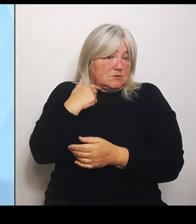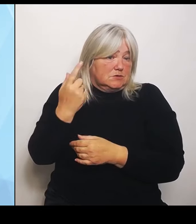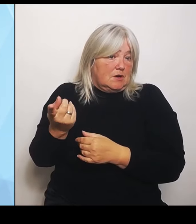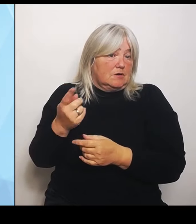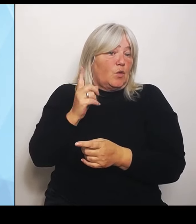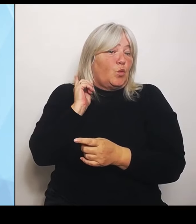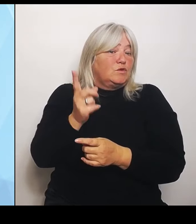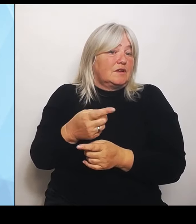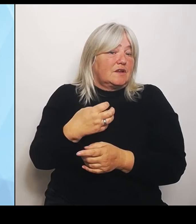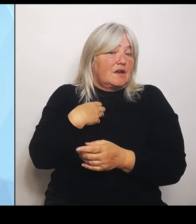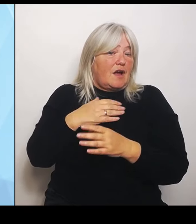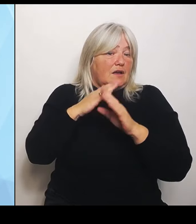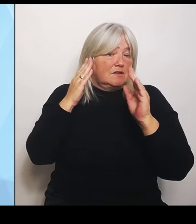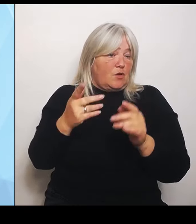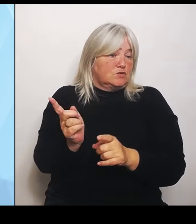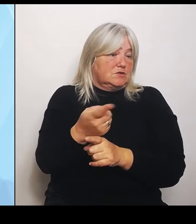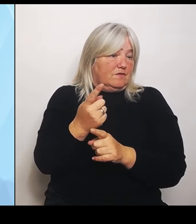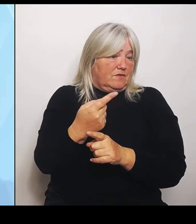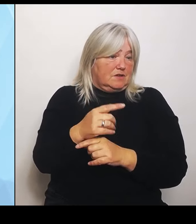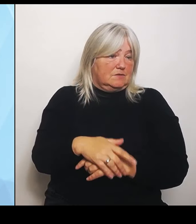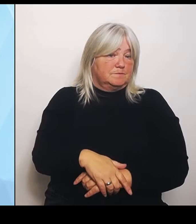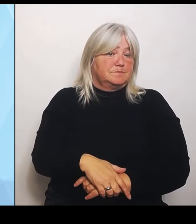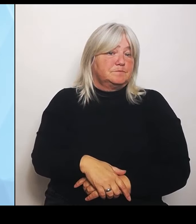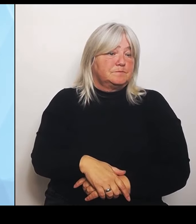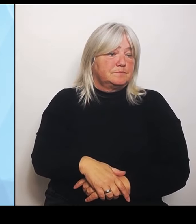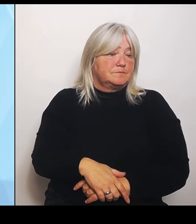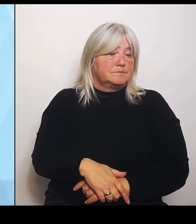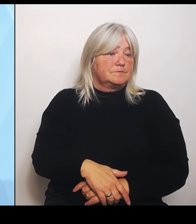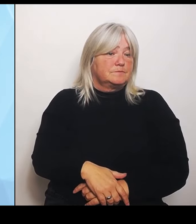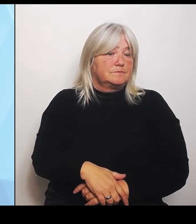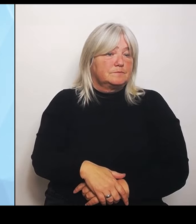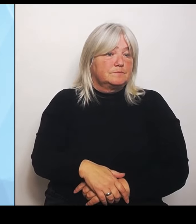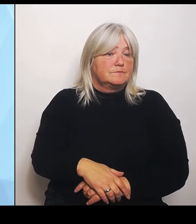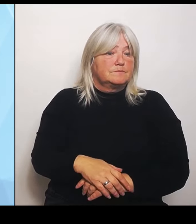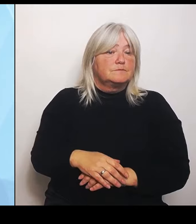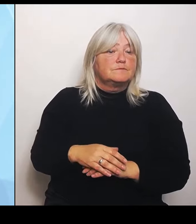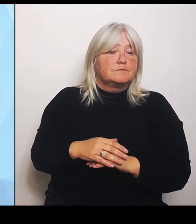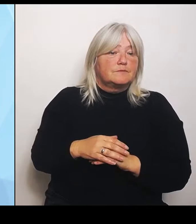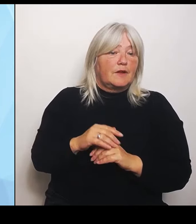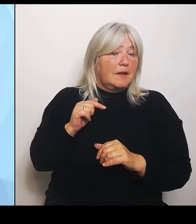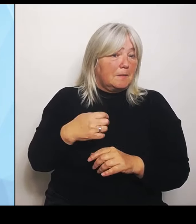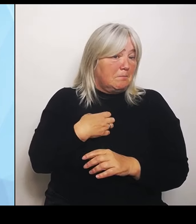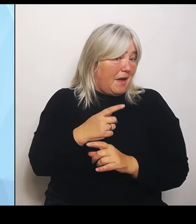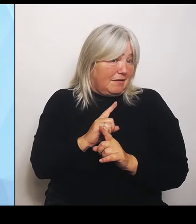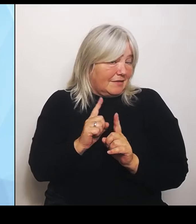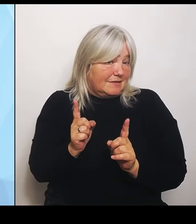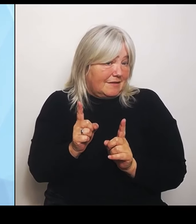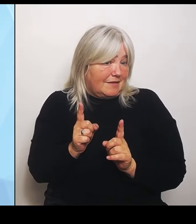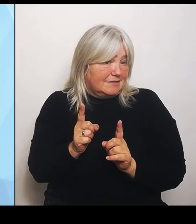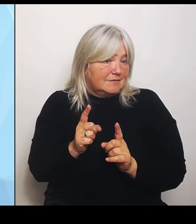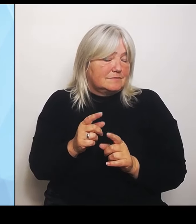(Rednerwechsel) In Bayern soll keins wegfallen. (Rednerwechsel) Ja, wir haben keine Folgen. Wir haben keine Folgenabschätzung vom Herr Lauterbach bekommen.